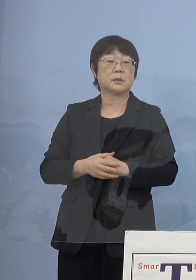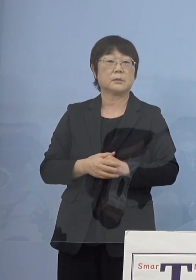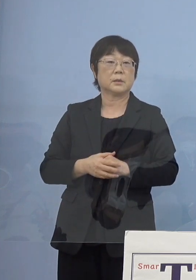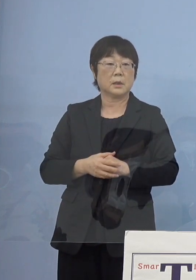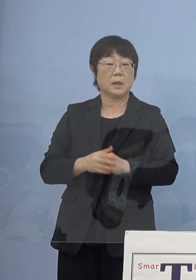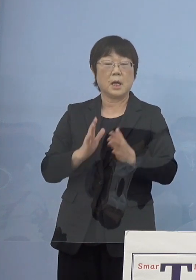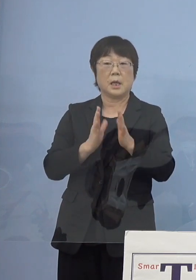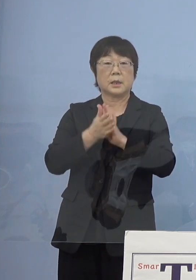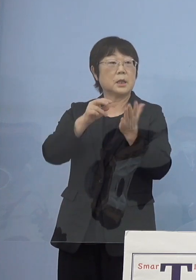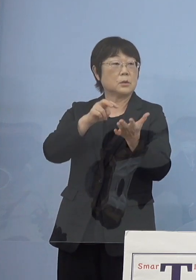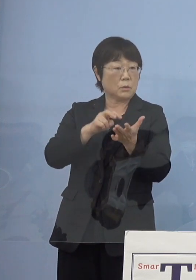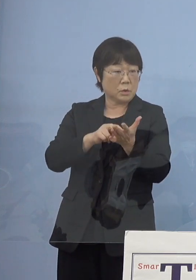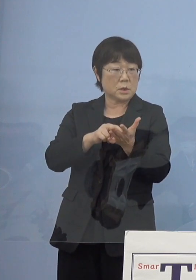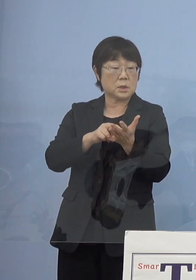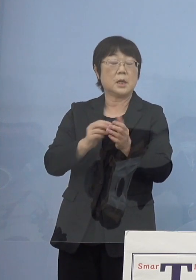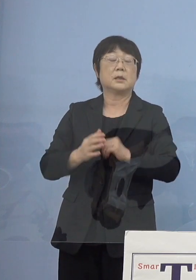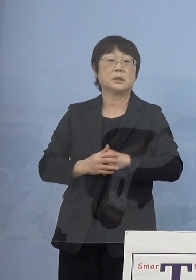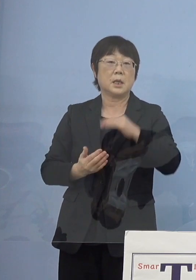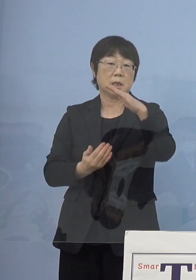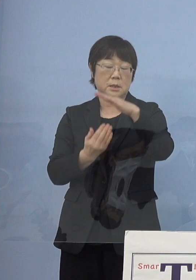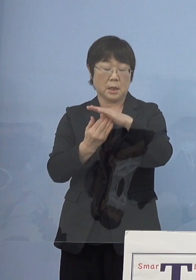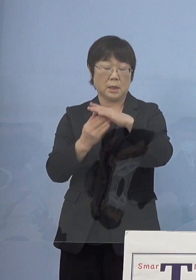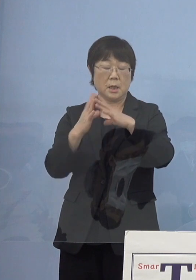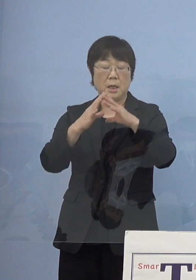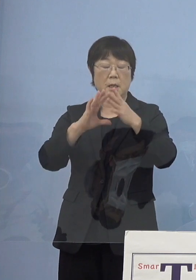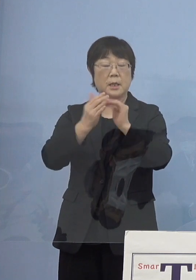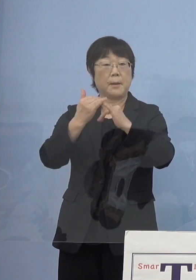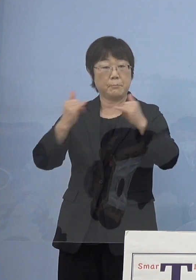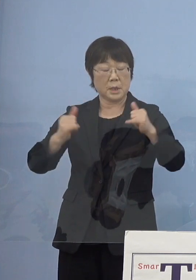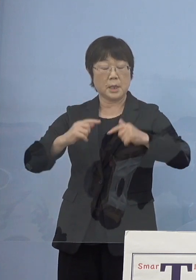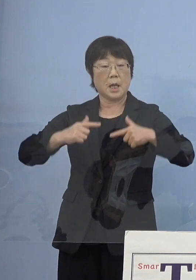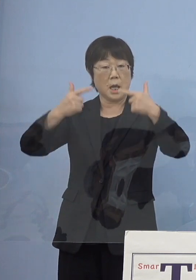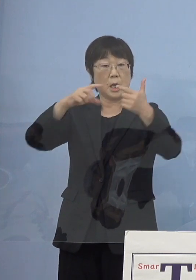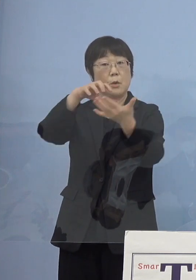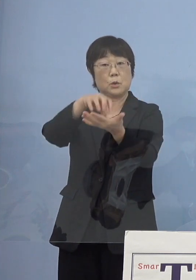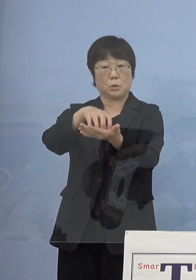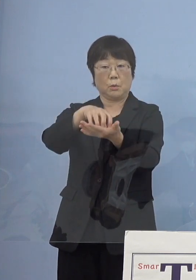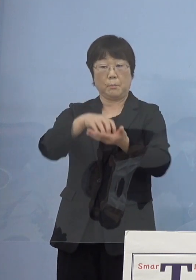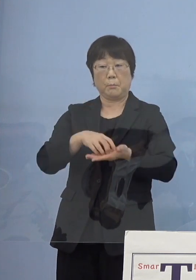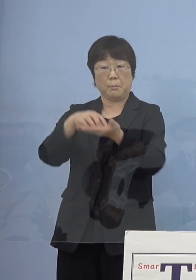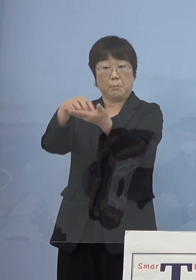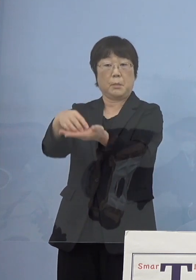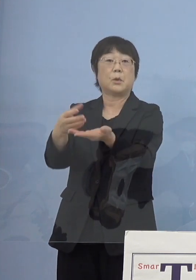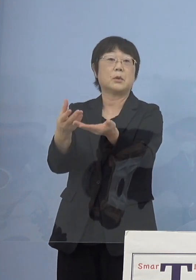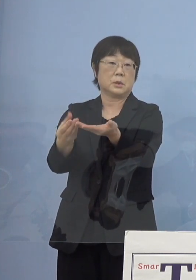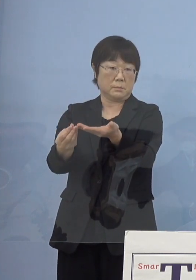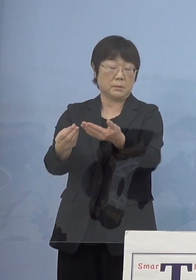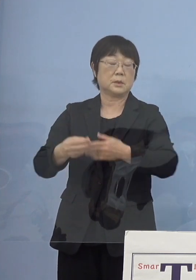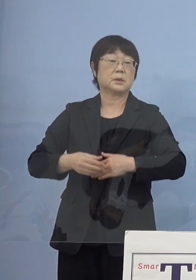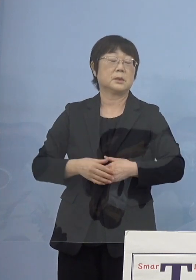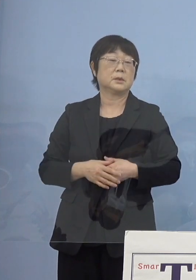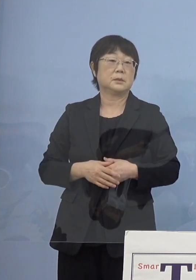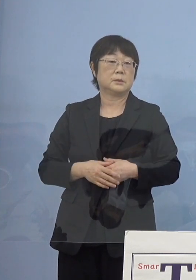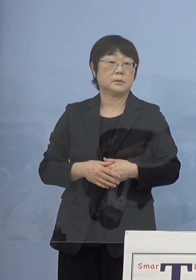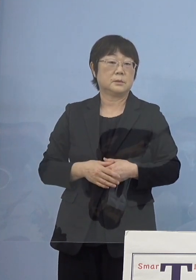県として最高峰の「県民栄誉賞」 こちらをお送りさせていただいておりますし